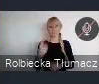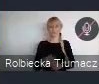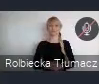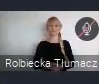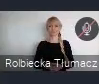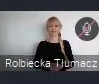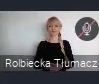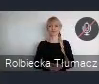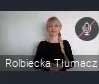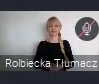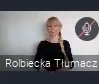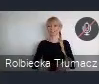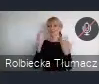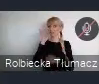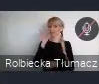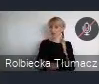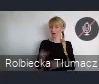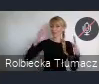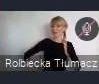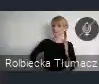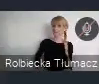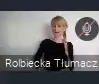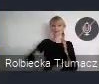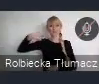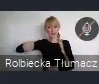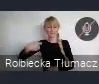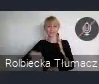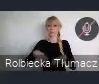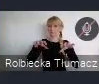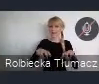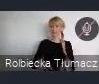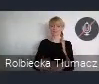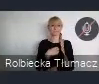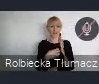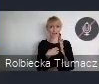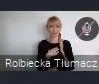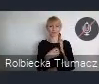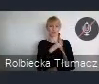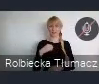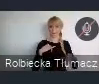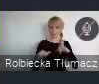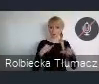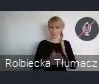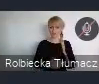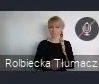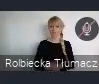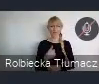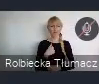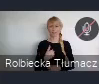Dzień dobry Panie Prezydencie, Panie Prezesie, Panie Dyrektorze, Państwo samorządowcy. Bardzo żałuję, że nie mogę dzisiaj być z wami,